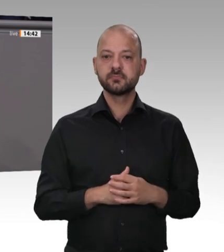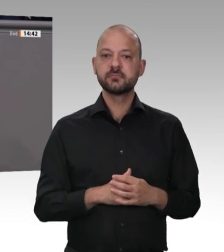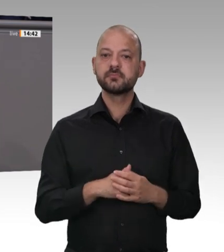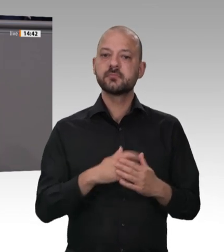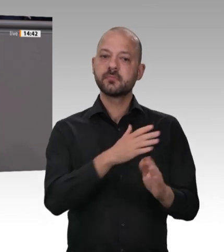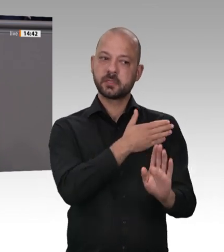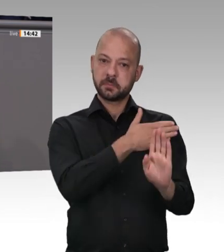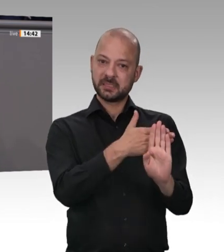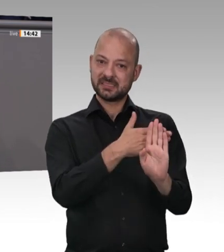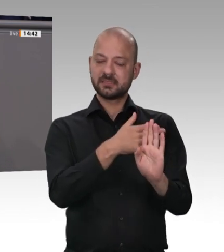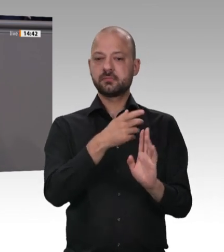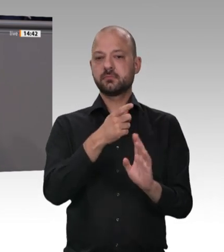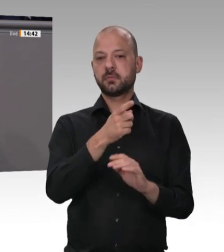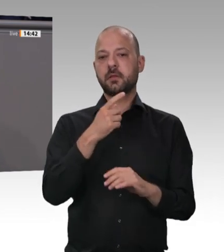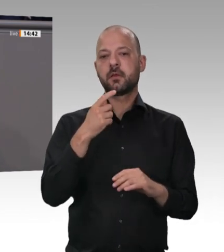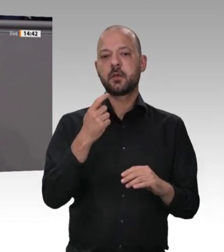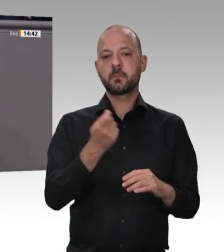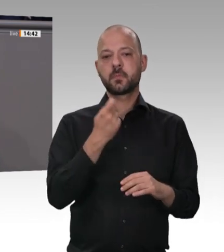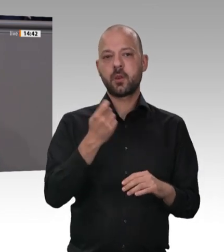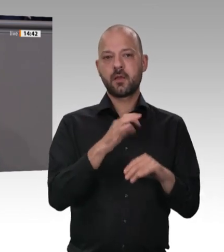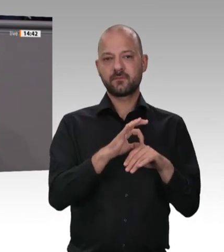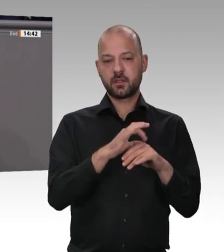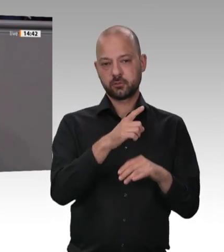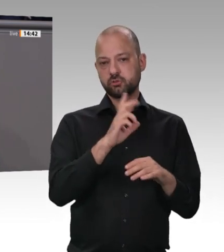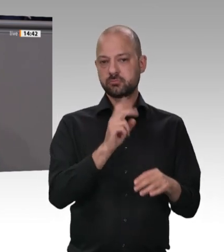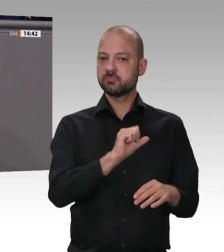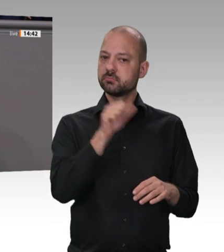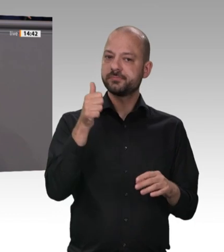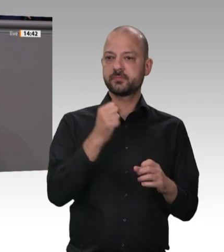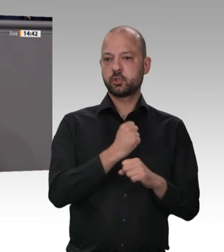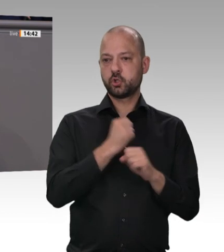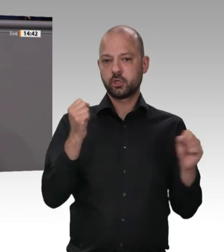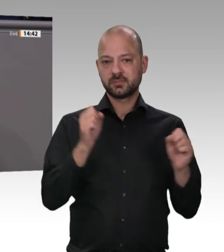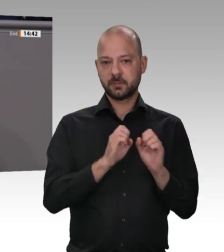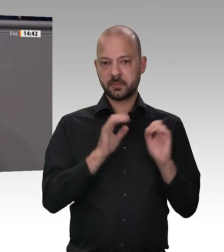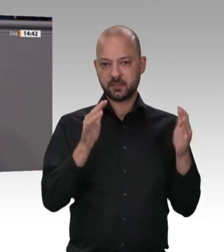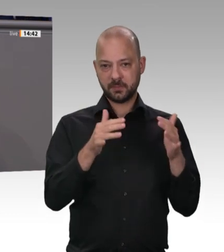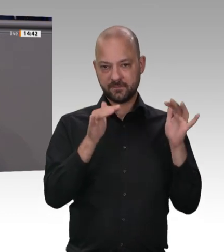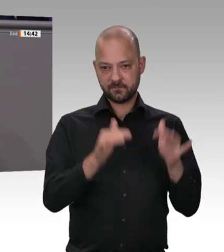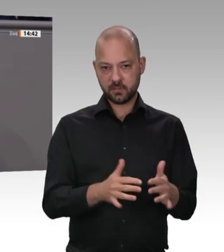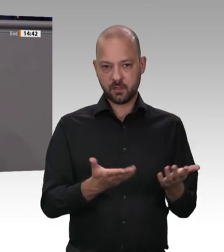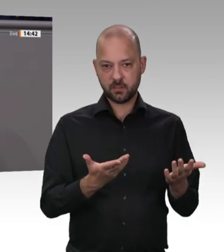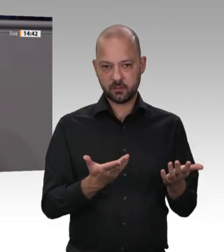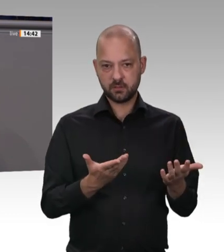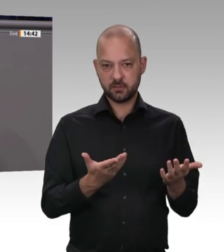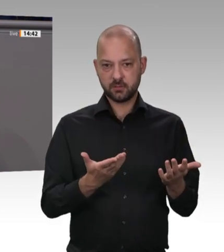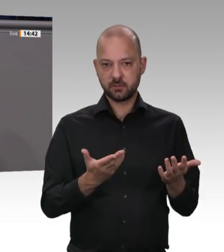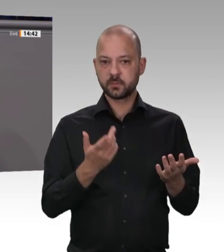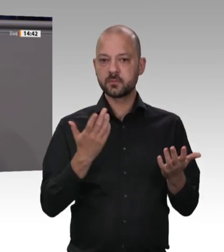jetzt aufgetaucht ist, nein, es war die ganze Zeit da. Was mich persönlich wahnsinnig aufregt – das